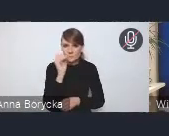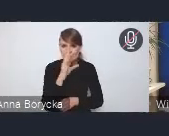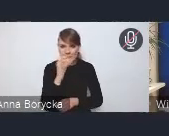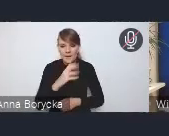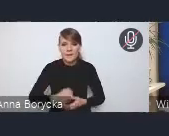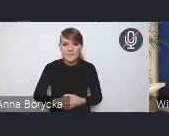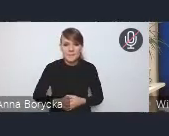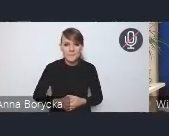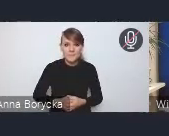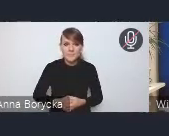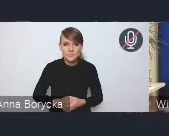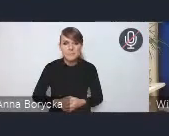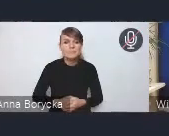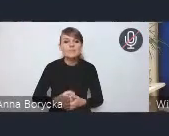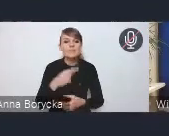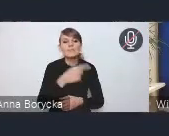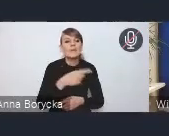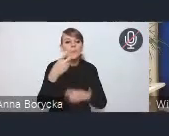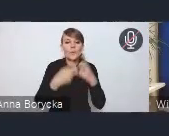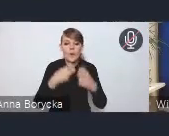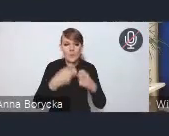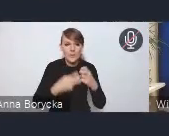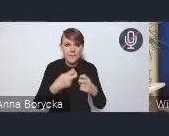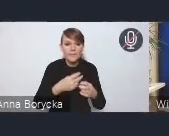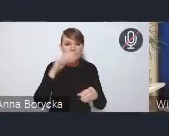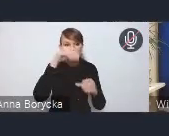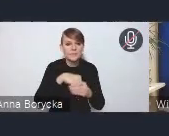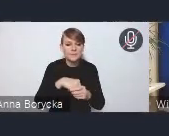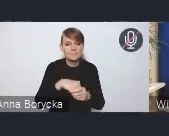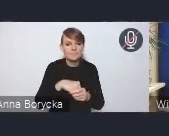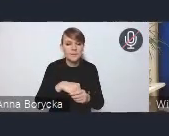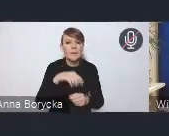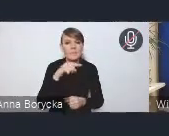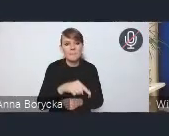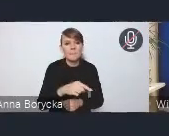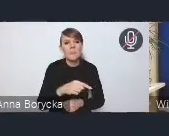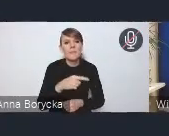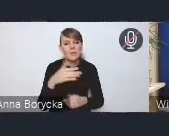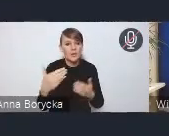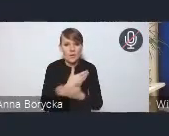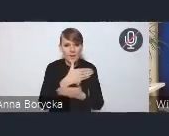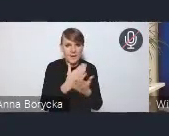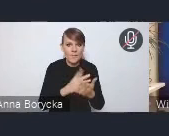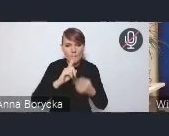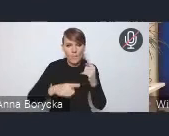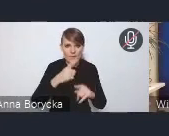w tym obszarze problemowym są to te dwa wyzwania w nowej Krajowej Polityce Miejskiej wskazane właśnie,